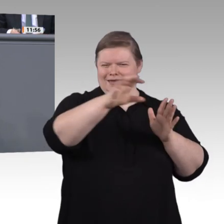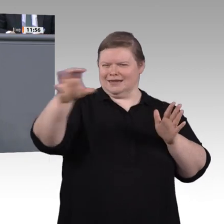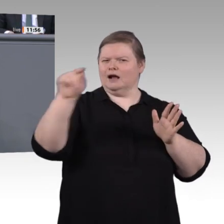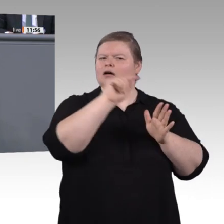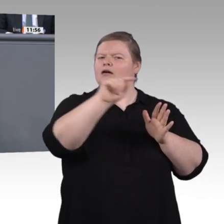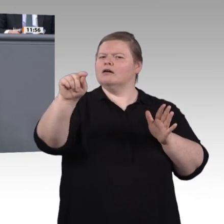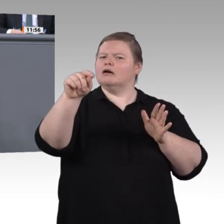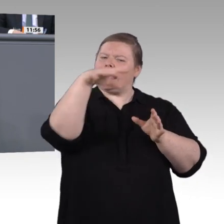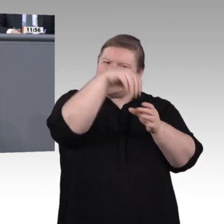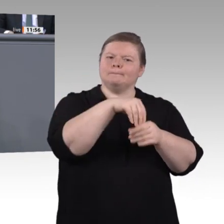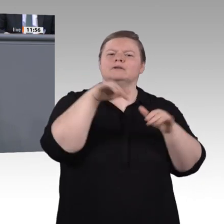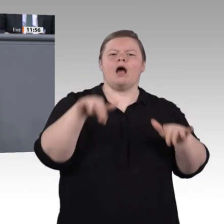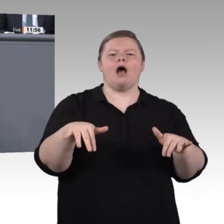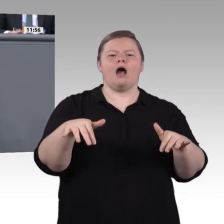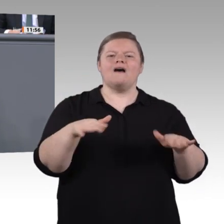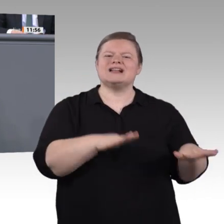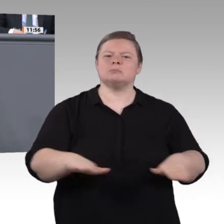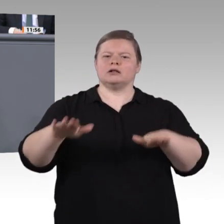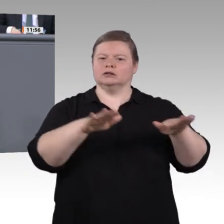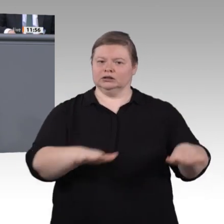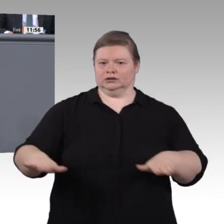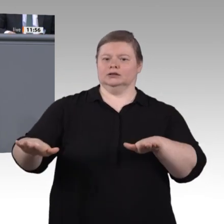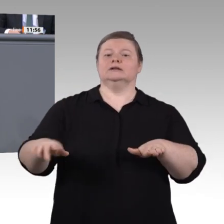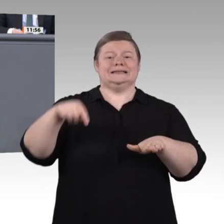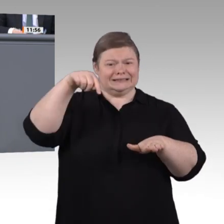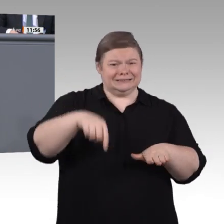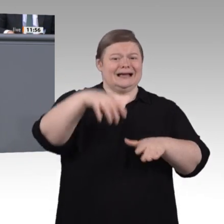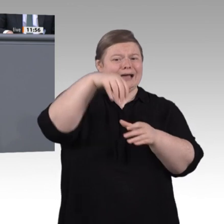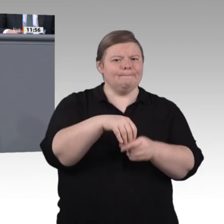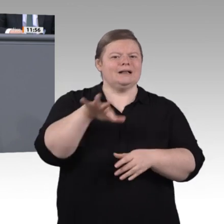und Wohlstand. Damit jeder Einzelne diese Chance ergreifen kann,